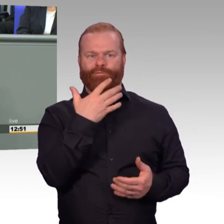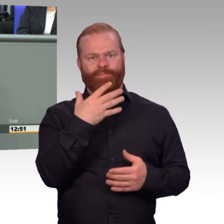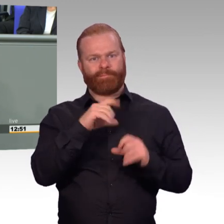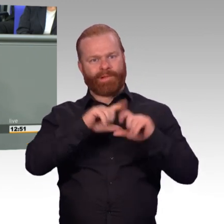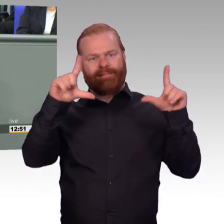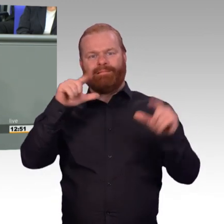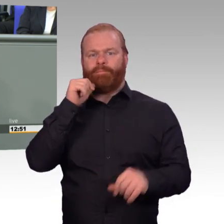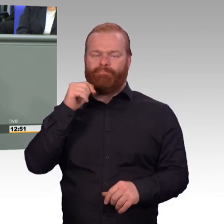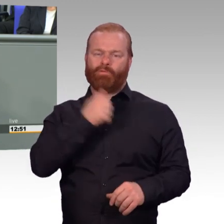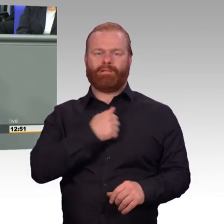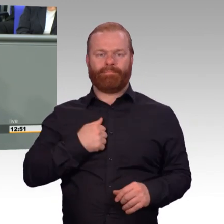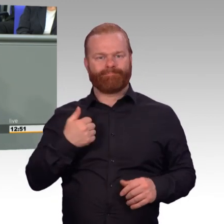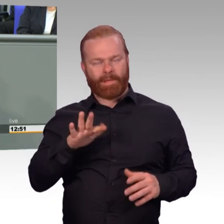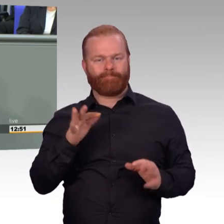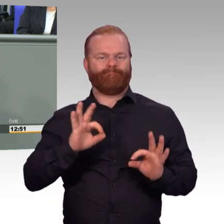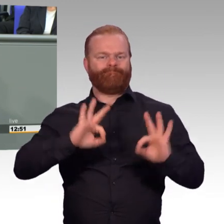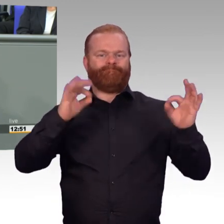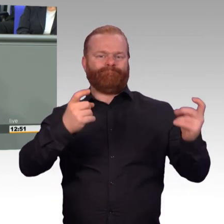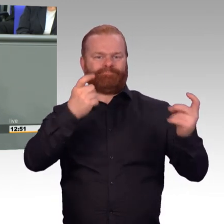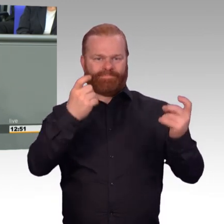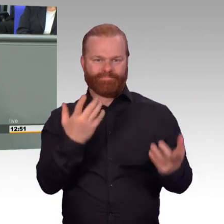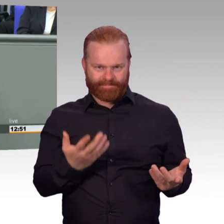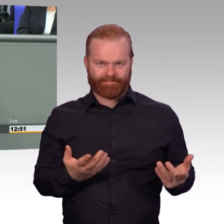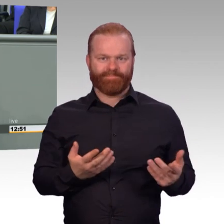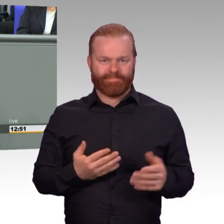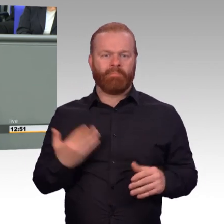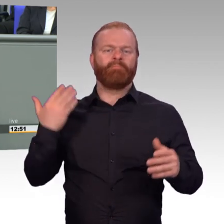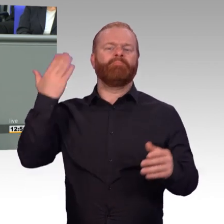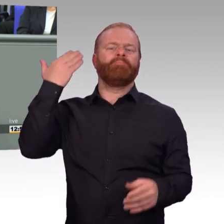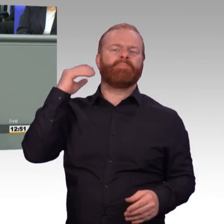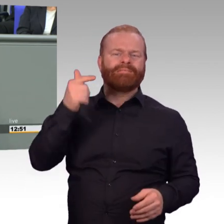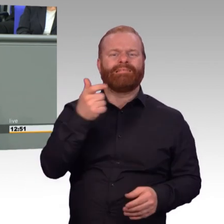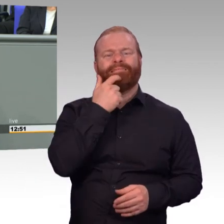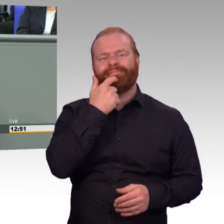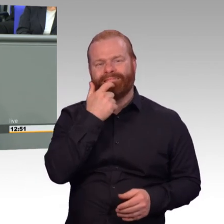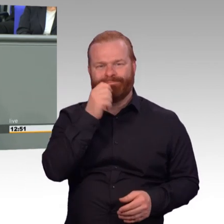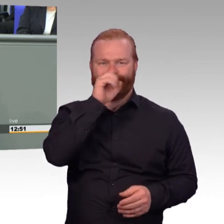Das hat ein Kollege hier besonders vermissen lassen. Aber auf ihn werde ich nachher noch gerne eingehen.